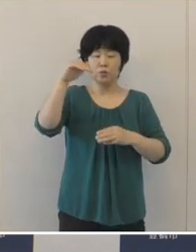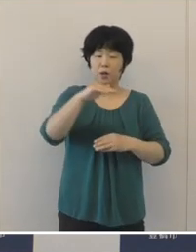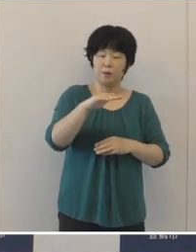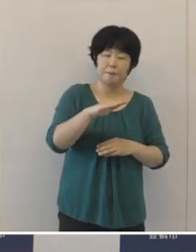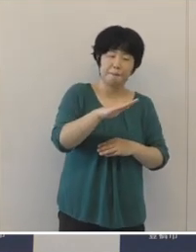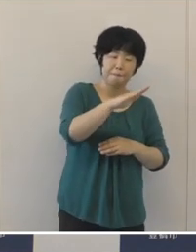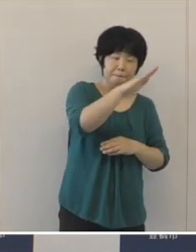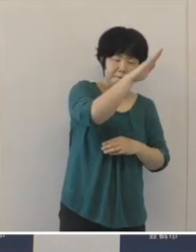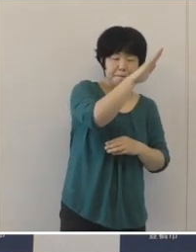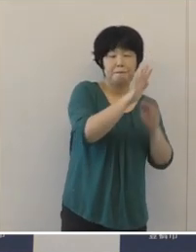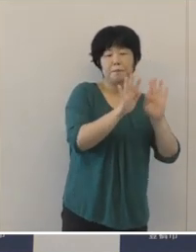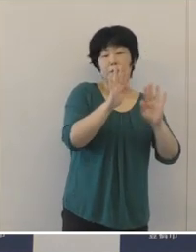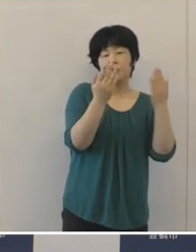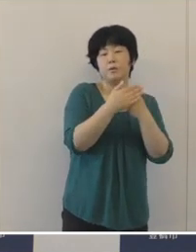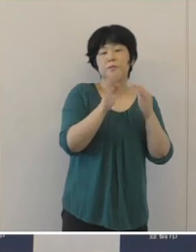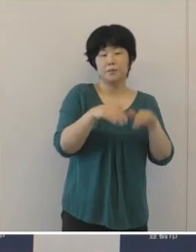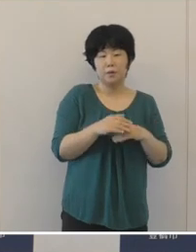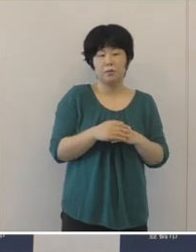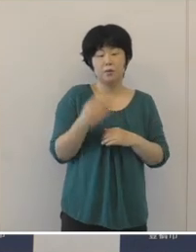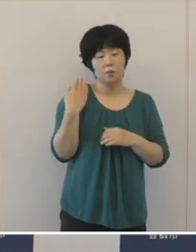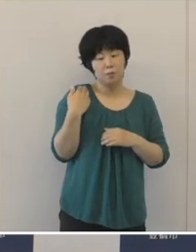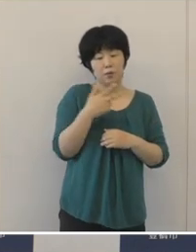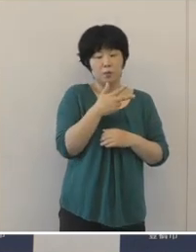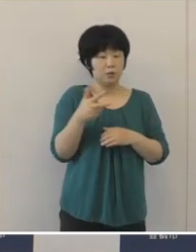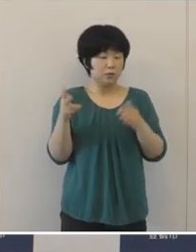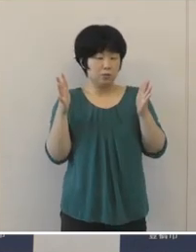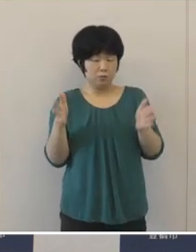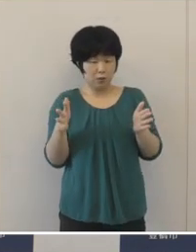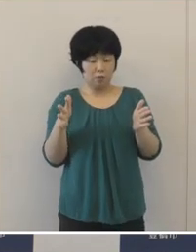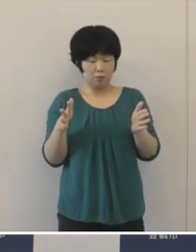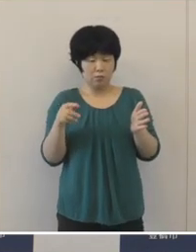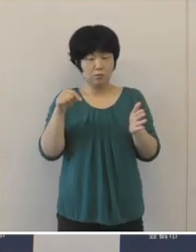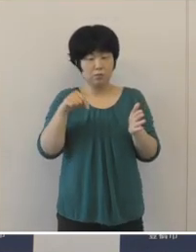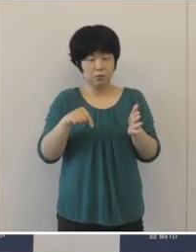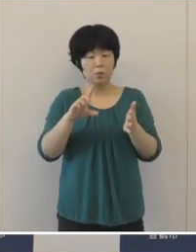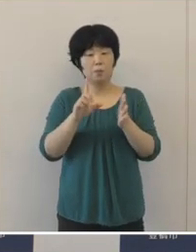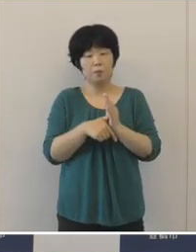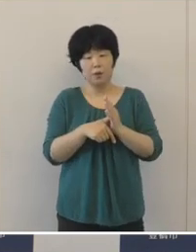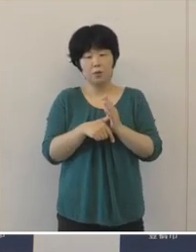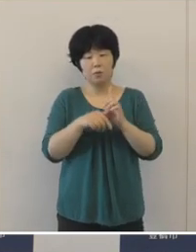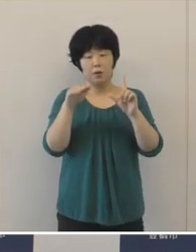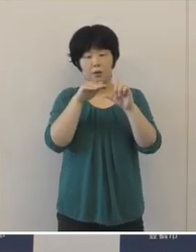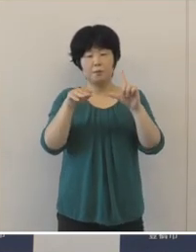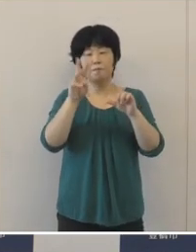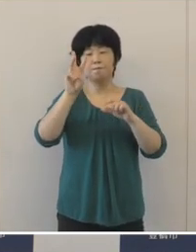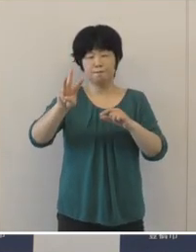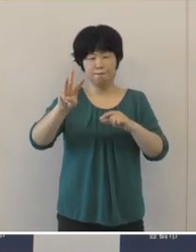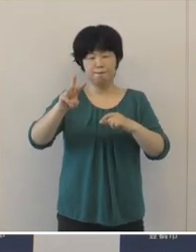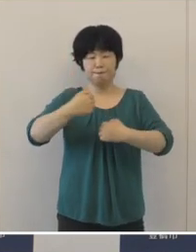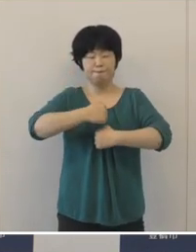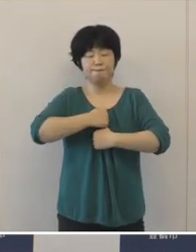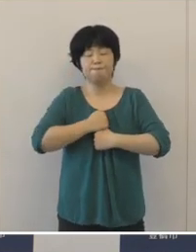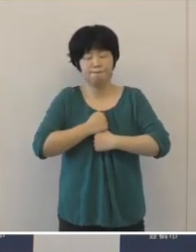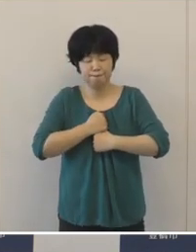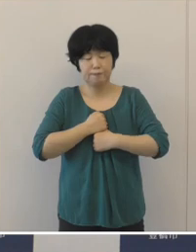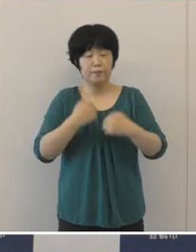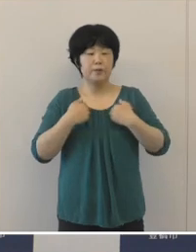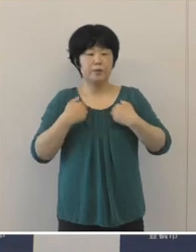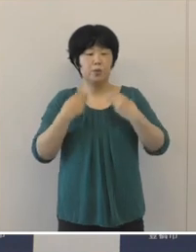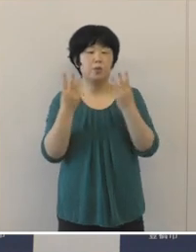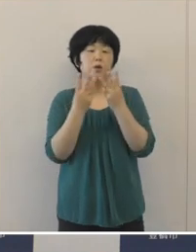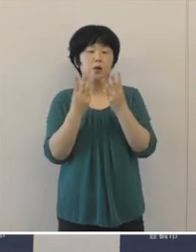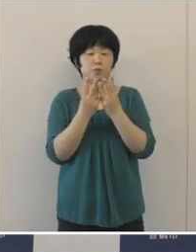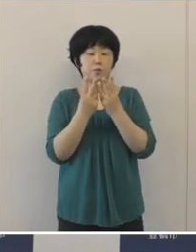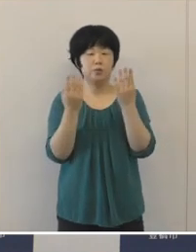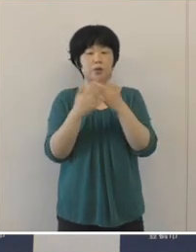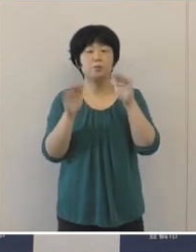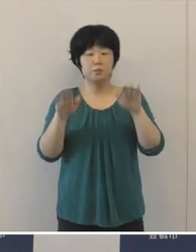直近の過去7日間の平均では、ステージ3、厳重警戒の領域に入るとともに